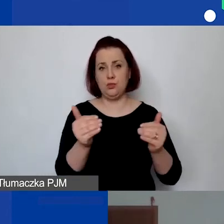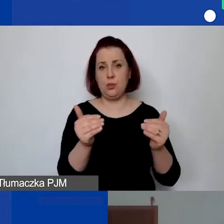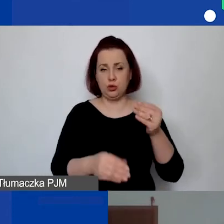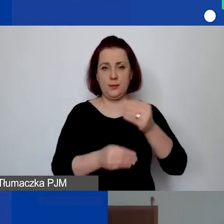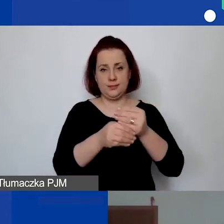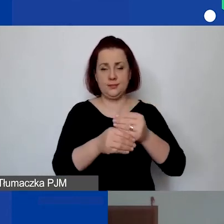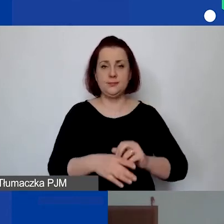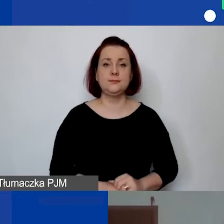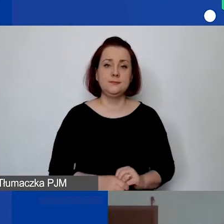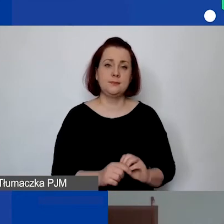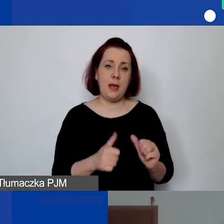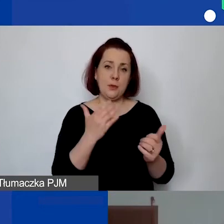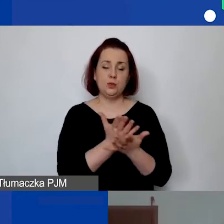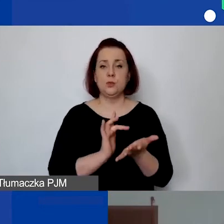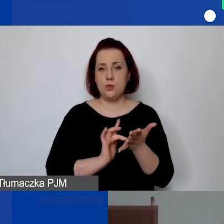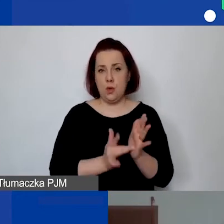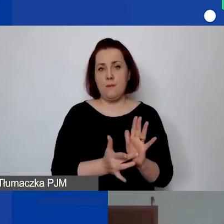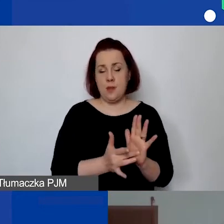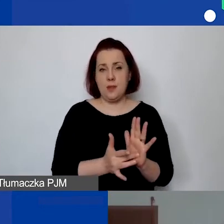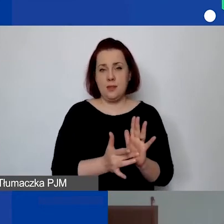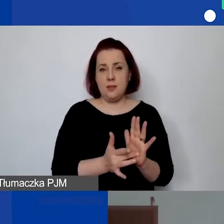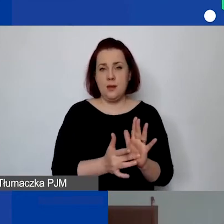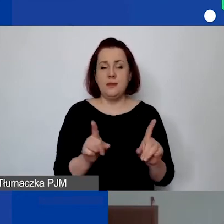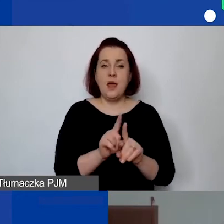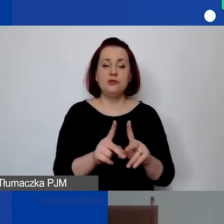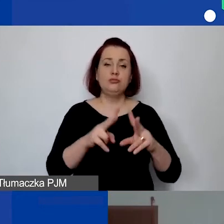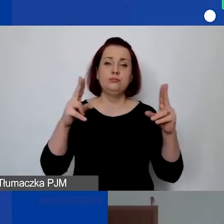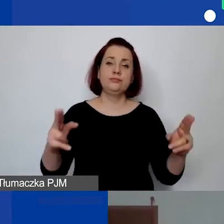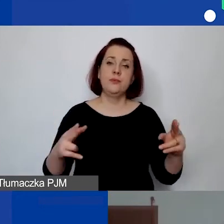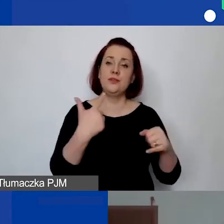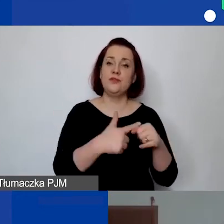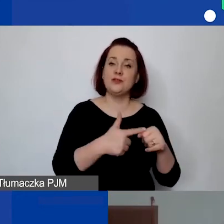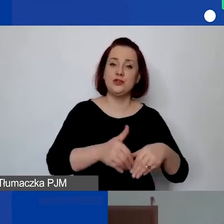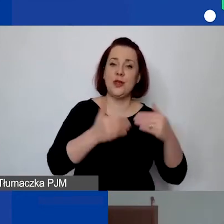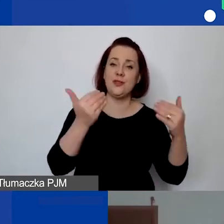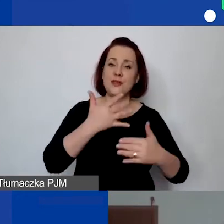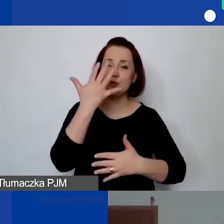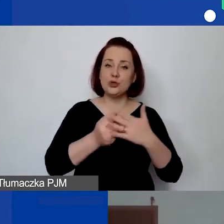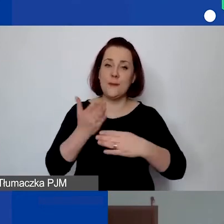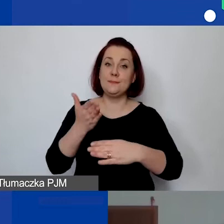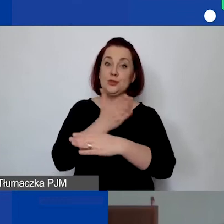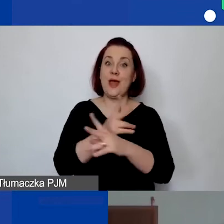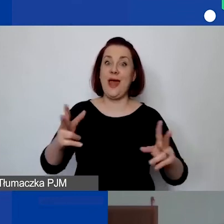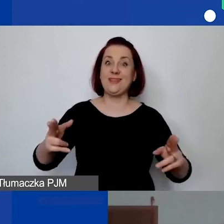Tak, żeby mieli państwo te 20 dni na skorzystanie przed deadline'em złożenia wniosku.